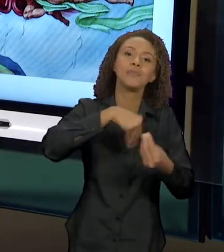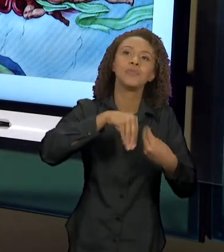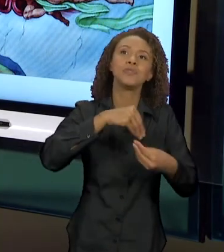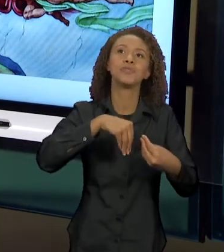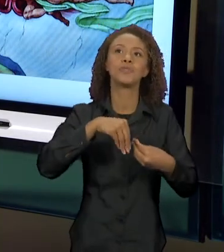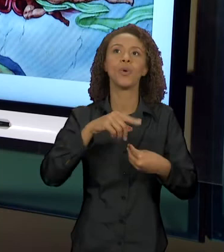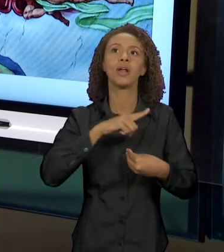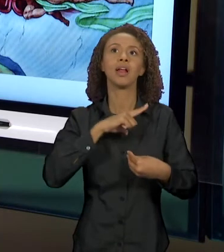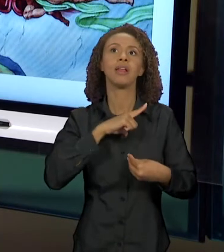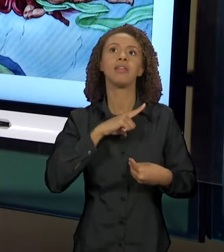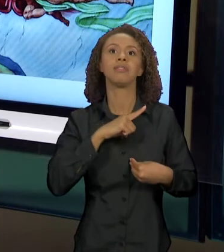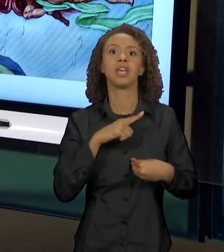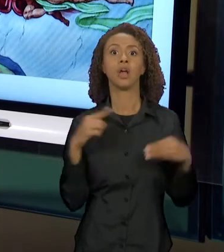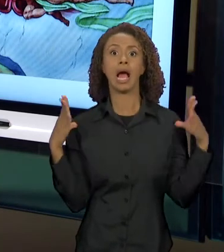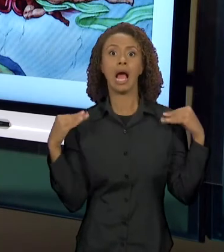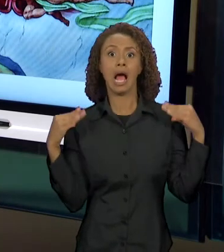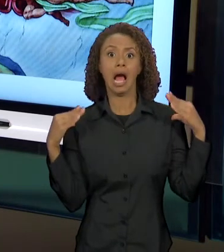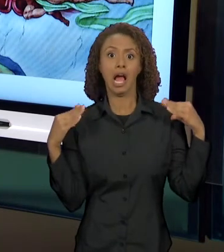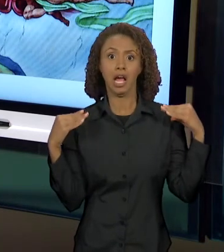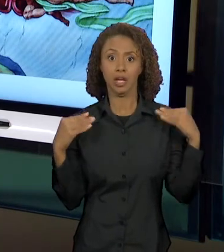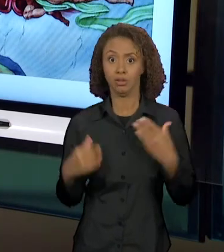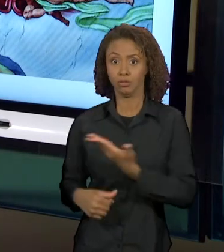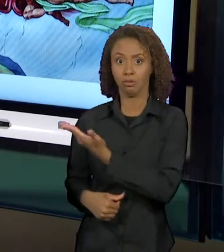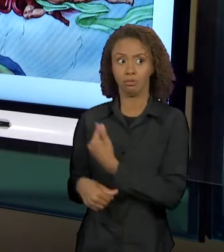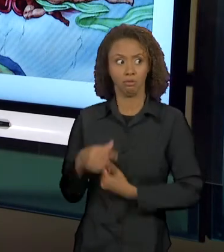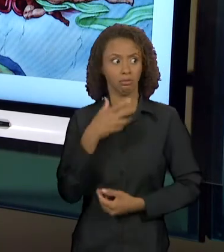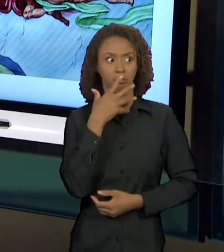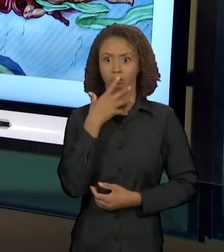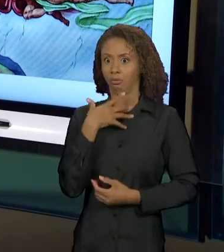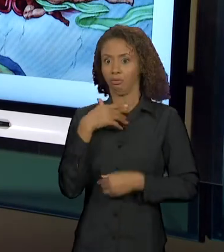SUSTO DOS ANJINHOS, QUER DIZER, BEM NUMA DIREÇÃO